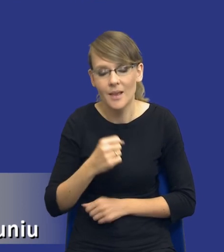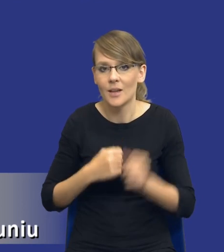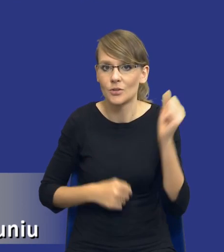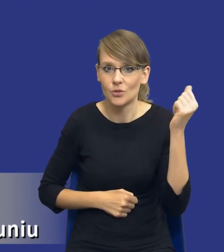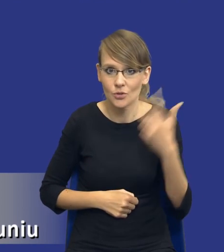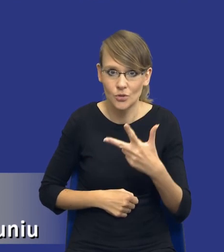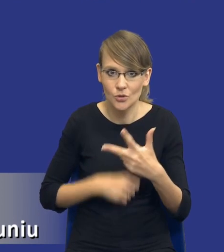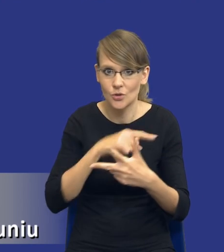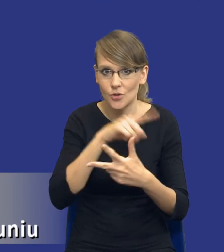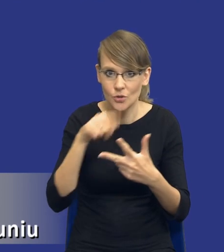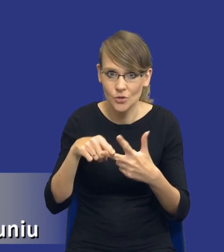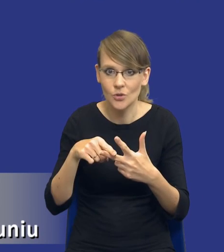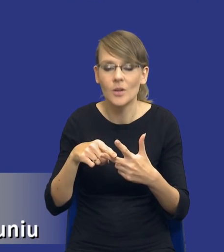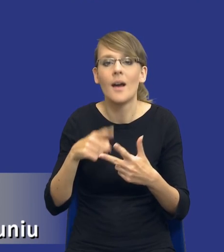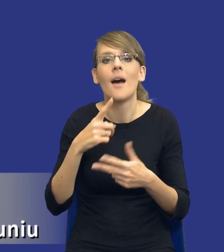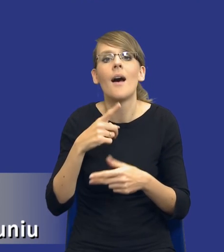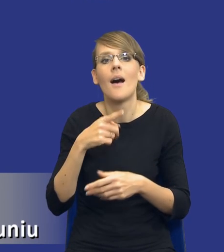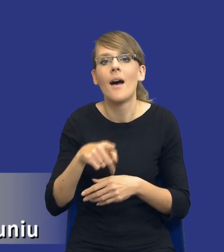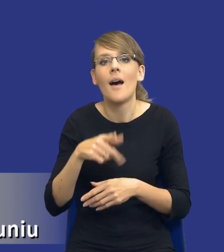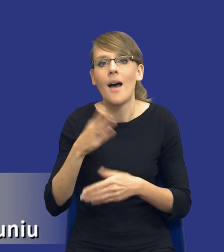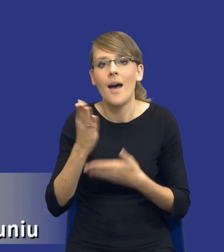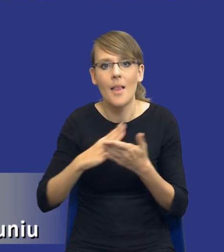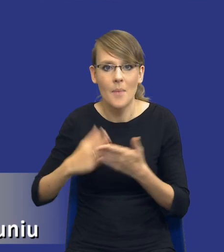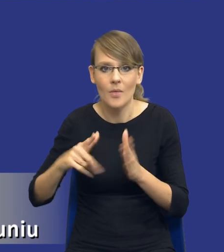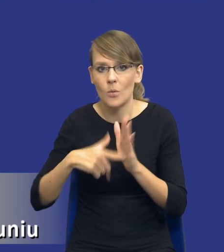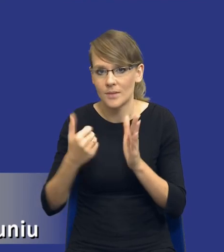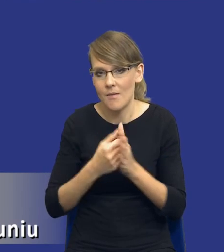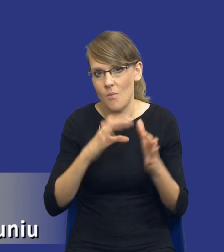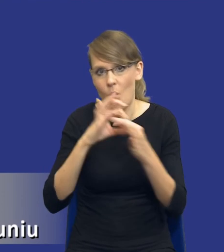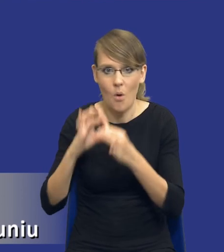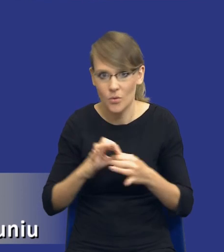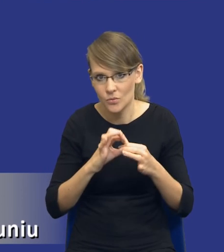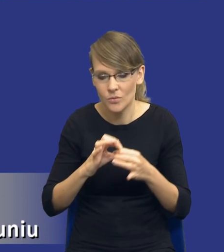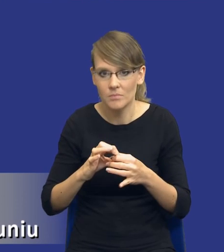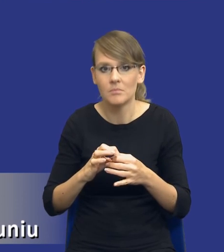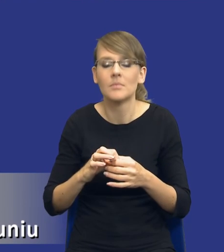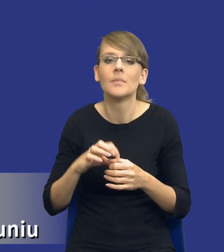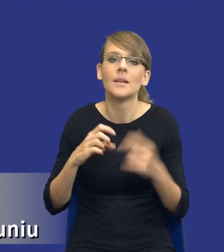elementy ustawy się po prostu ze sobą łączą. I jeden wynika z drugiego,